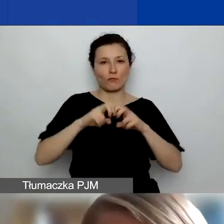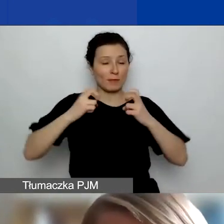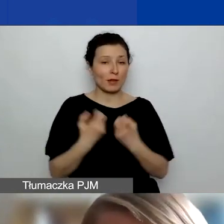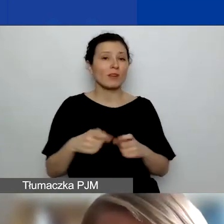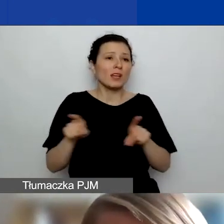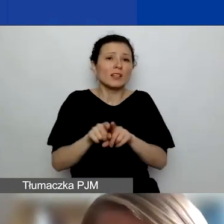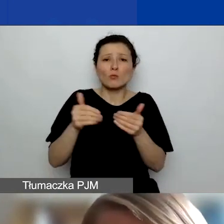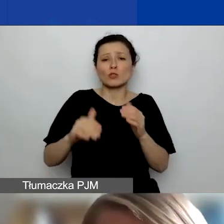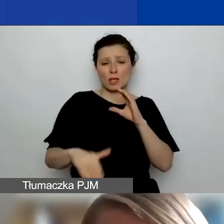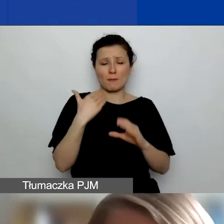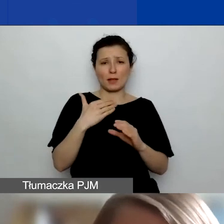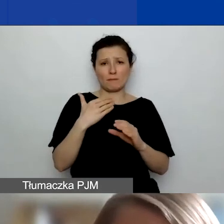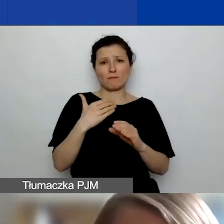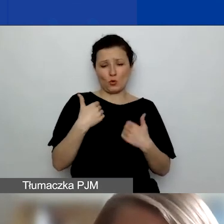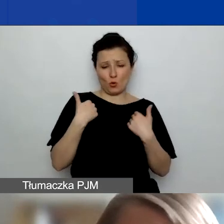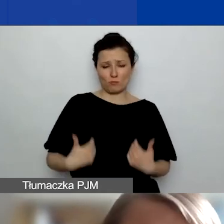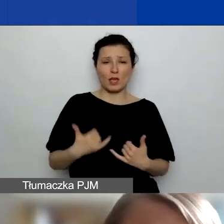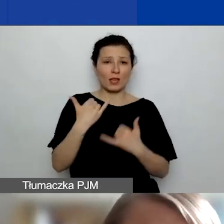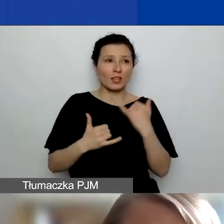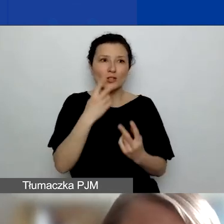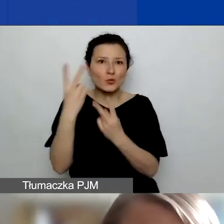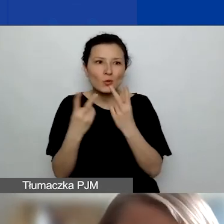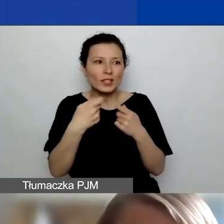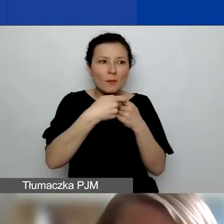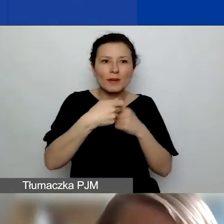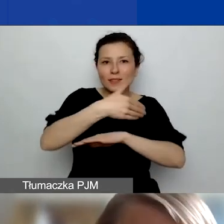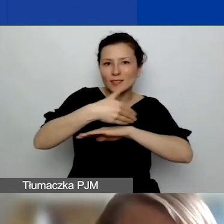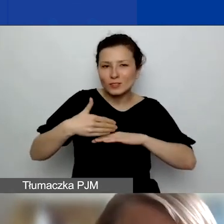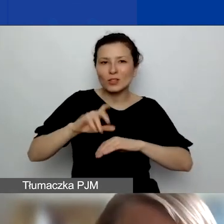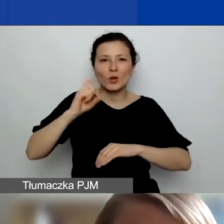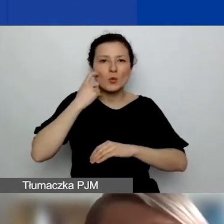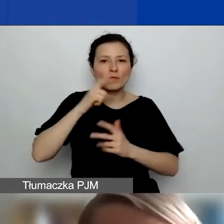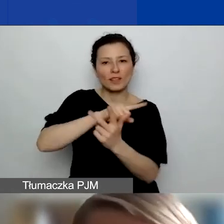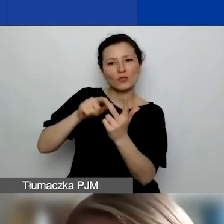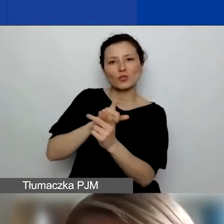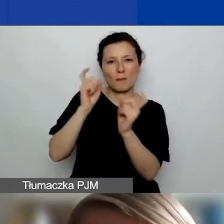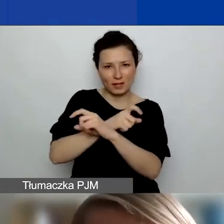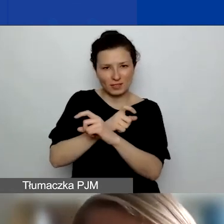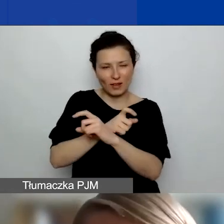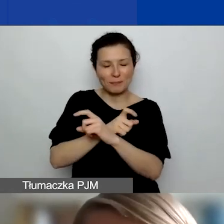jeżeli będziecie państwo szukali jakiegoś partnera zagranicznego, zwłaszcza z Państw-Darczyńców, ale nie tylko.